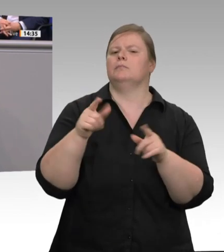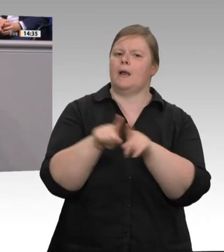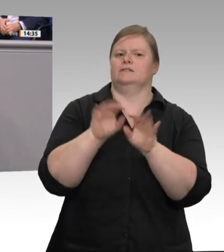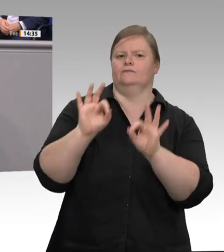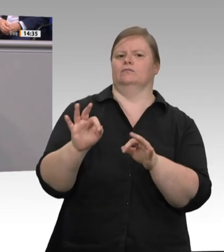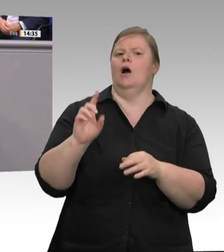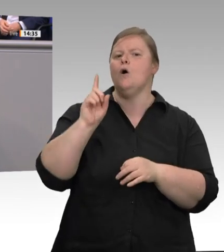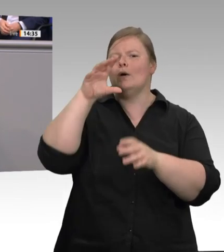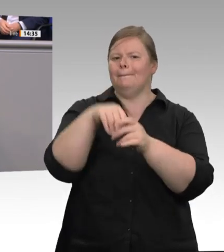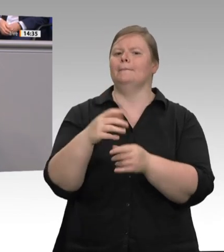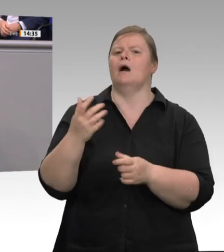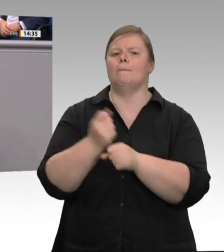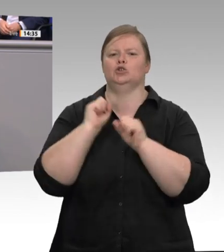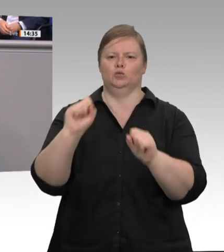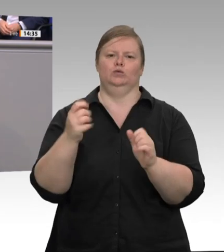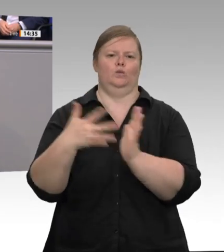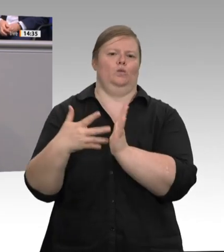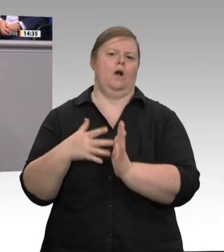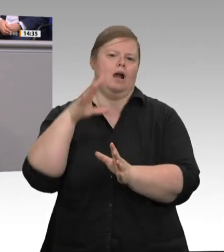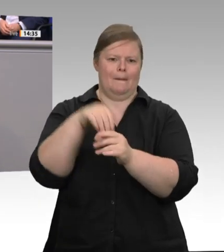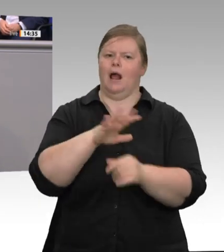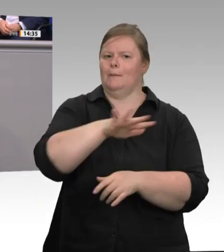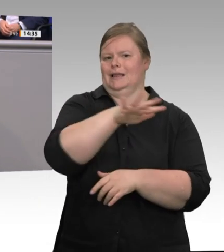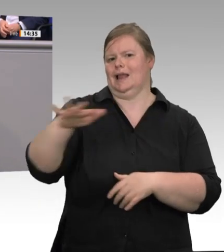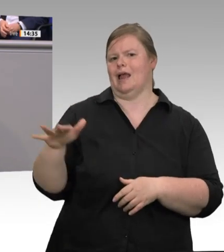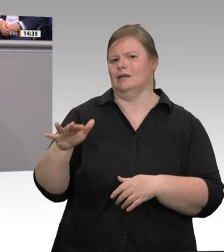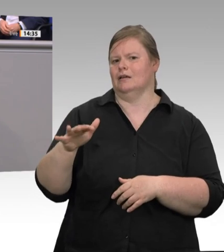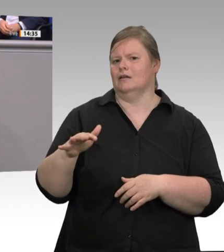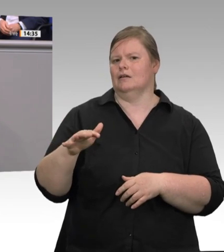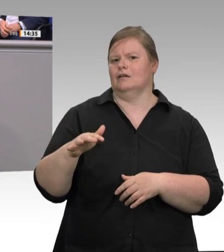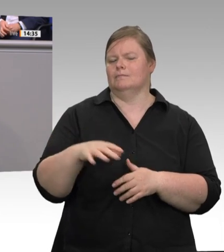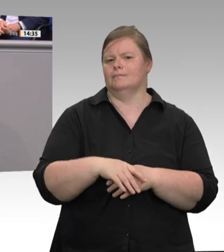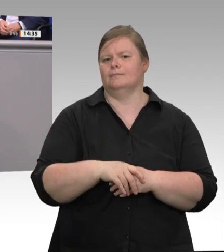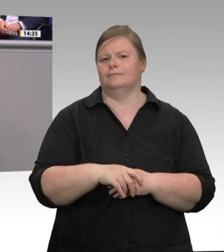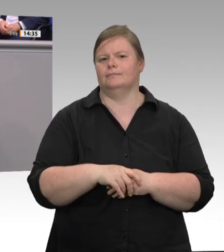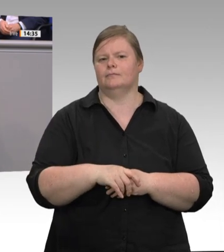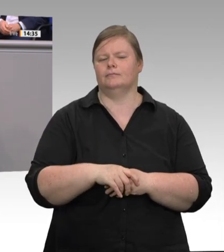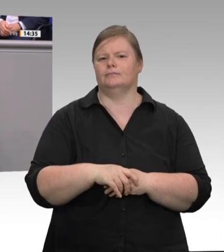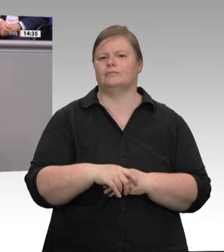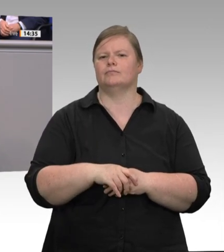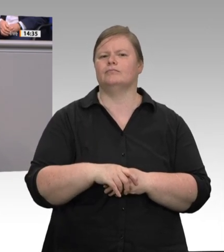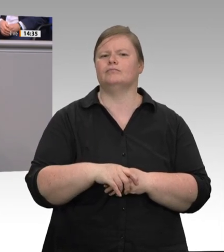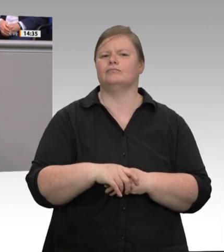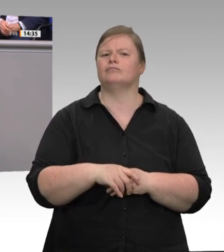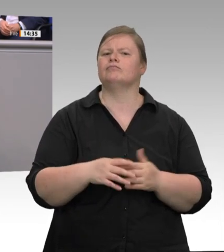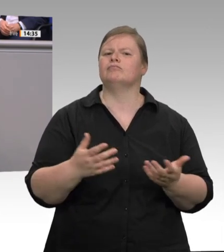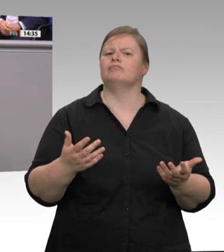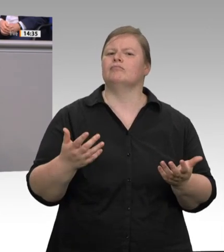schon heute kriminell; aber der Kontrolldruck muss hier insgesamt verstärkt werden. Bei der Digitalisierung der Zeiterfassung, aber auch bei technischen